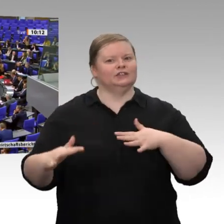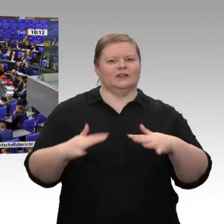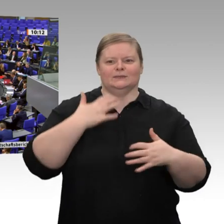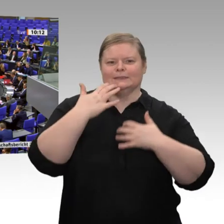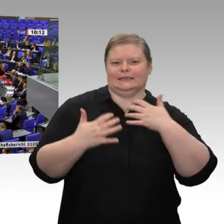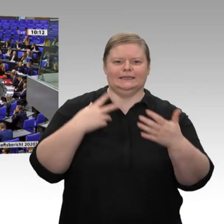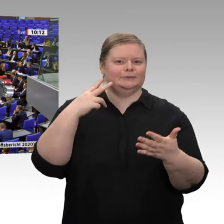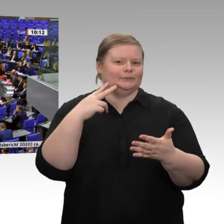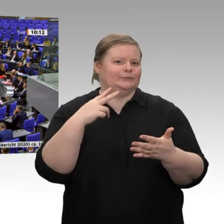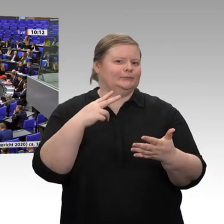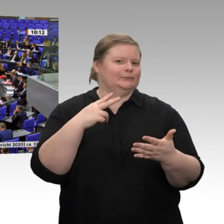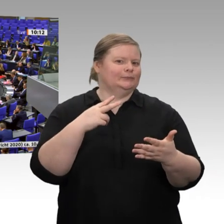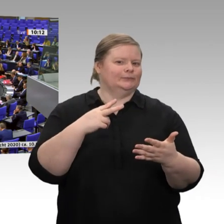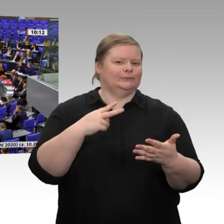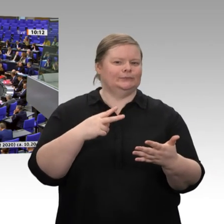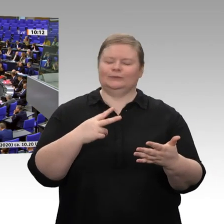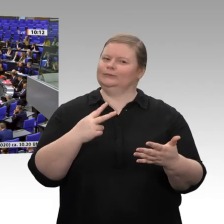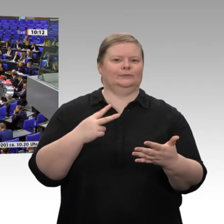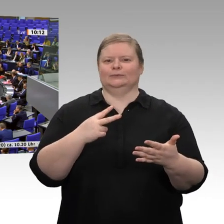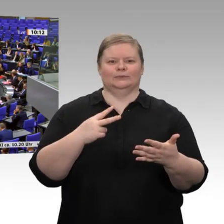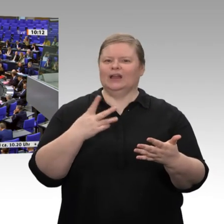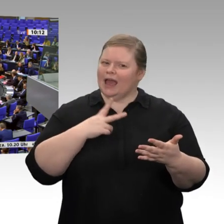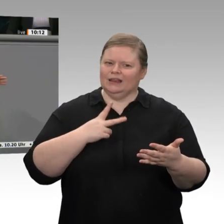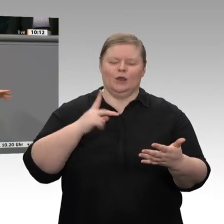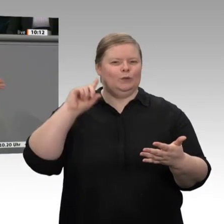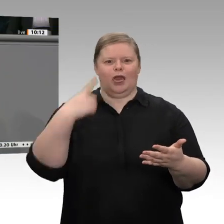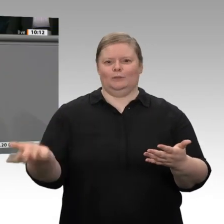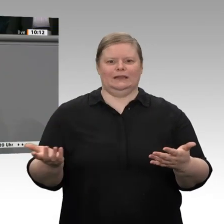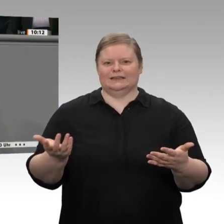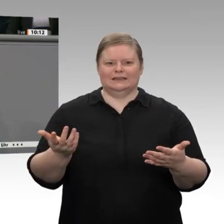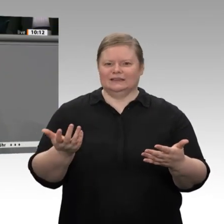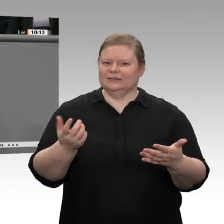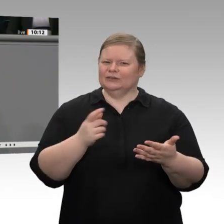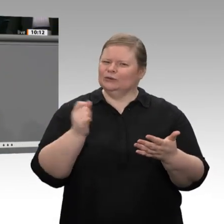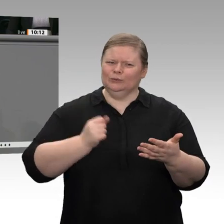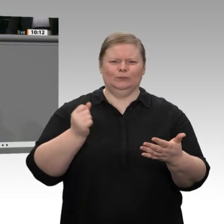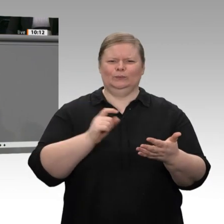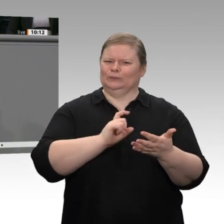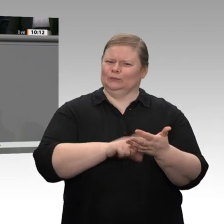eigentlich unglaublich, welchem externen Einfluss unsere Wirtschaft doch